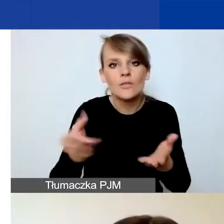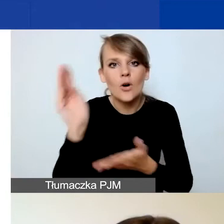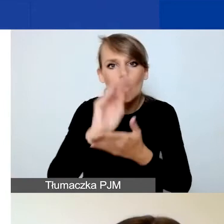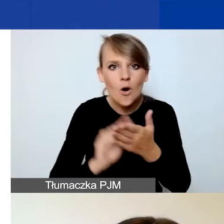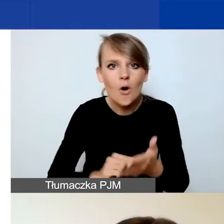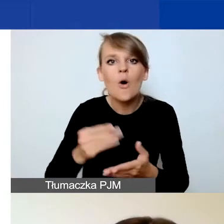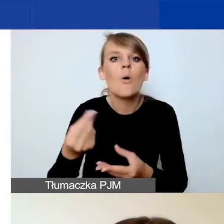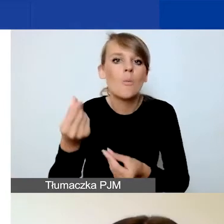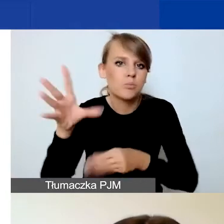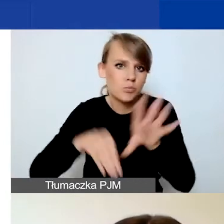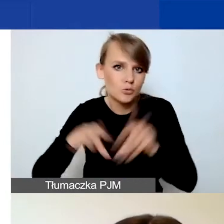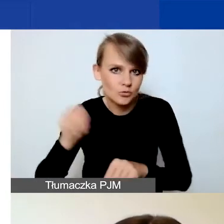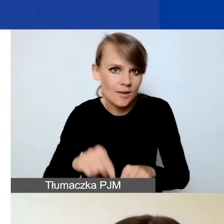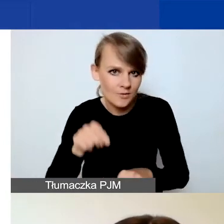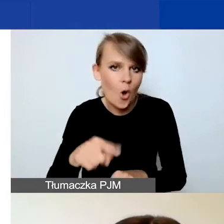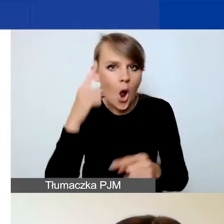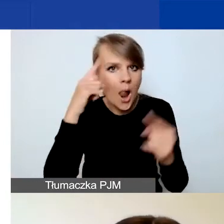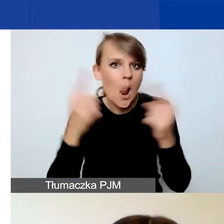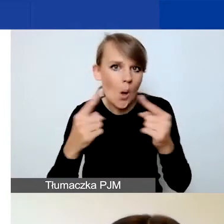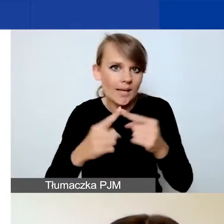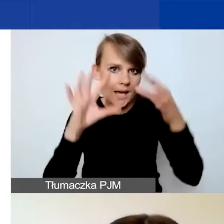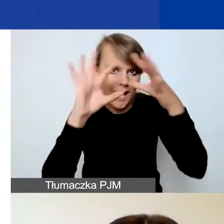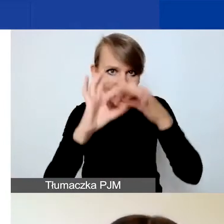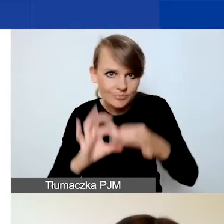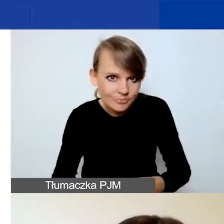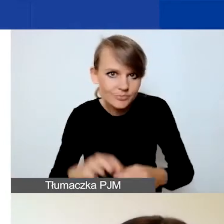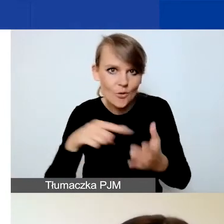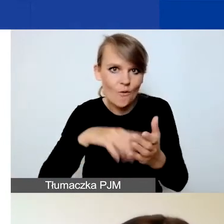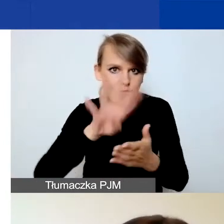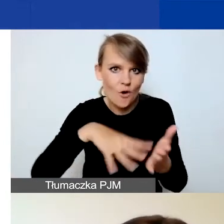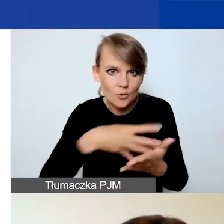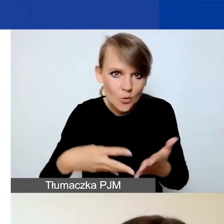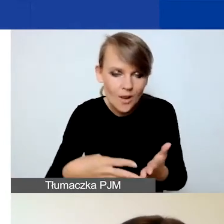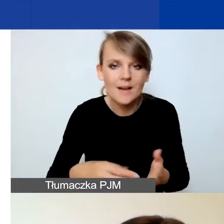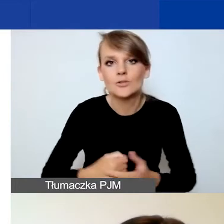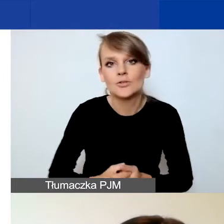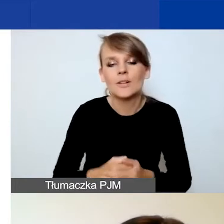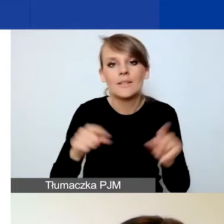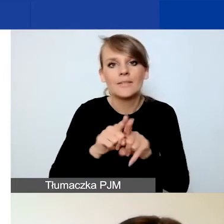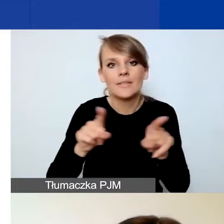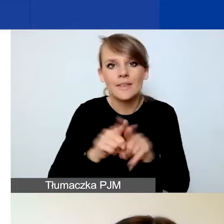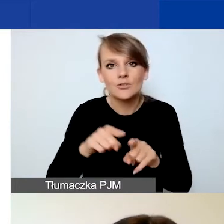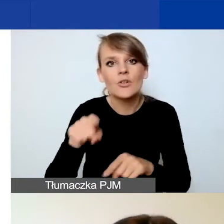Taka jest logika naszego formularza i logika, którą zobaczycie w Generatorze.